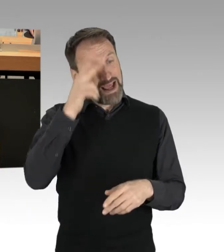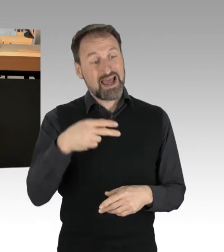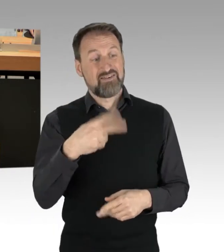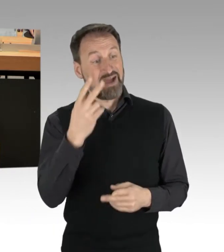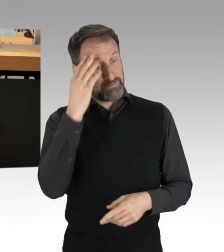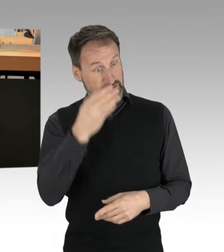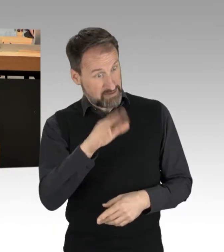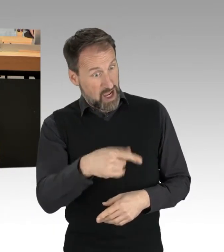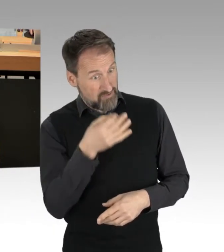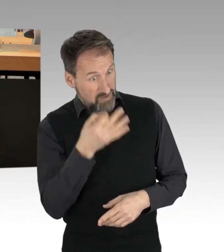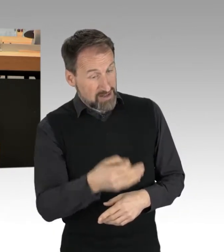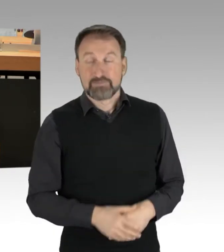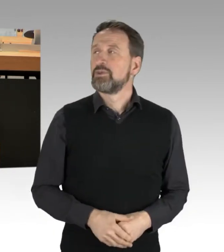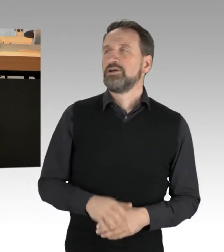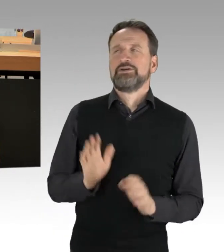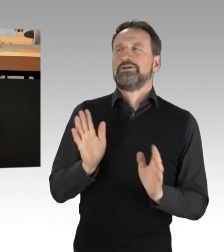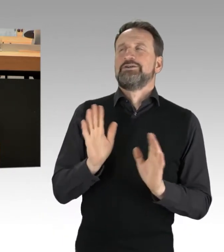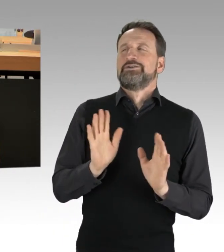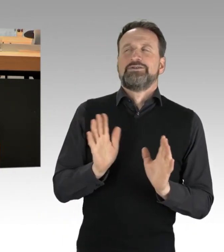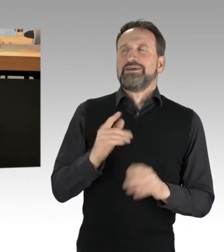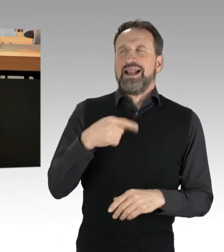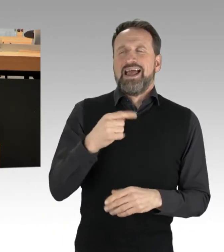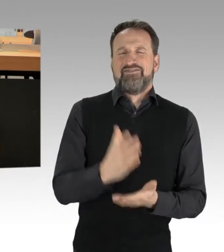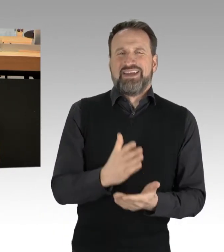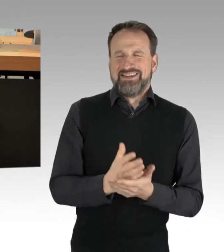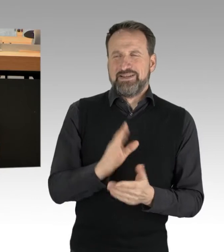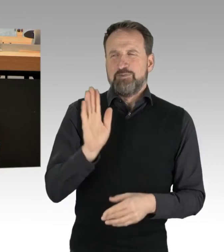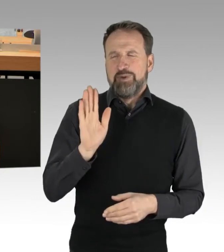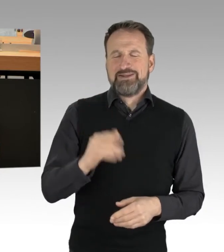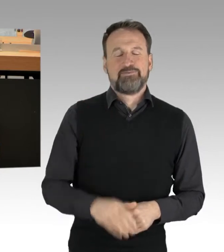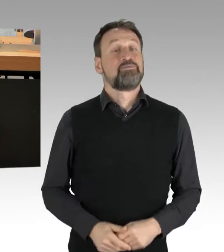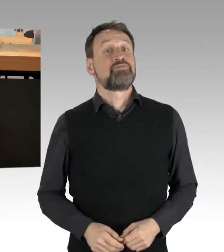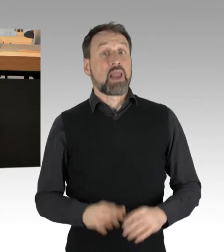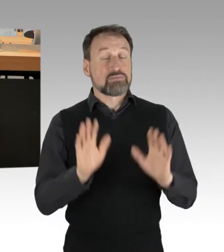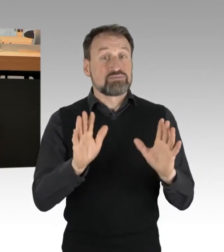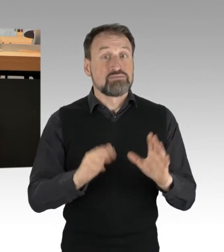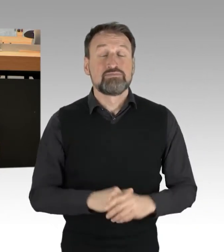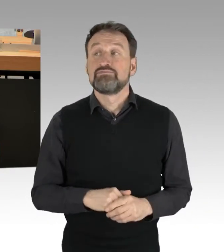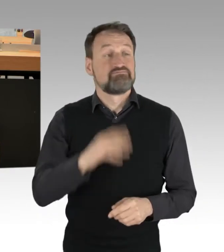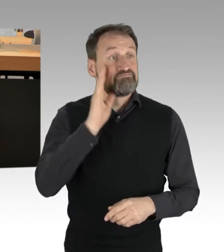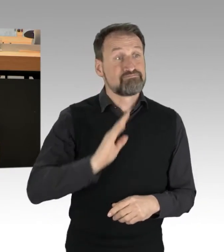Vielen Dank, ich lehne ab. Sehr geehrte Damen und Herren, liebe KollegInnen,